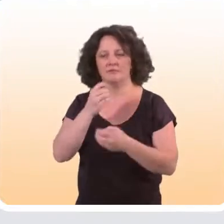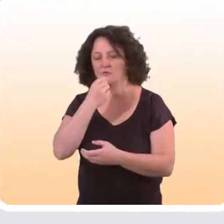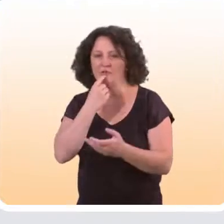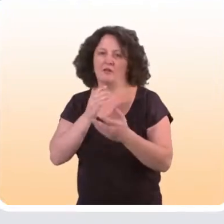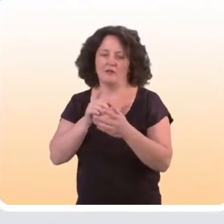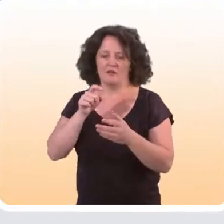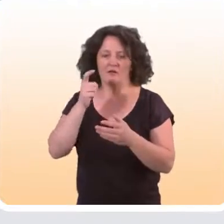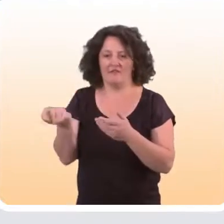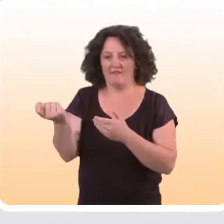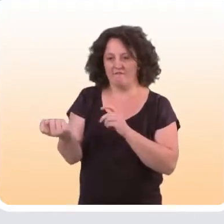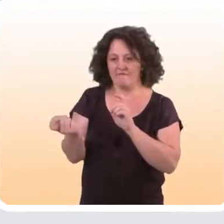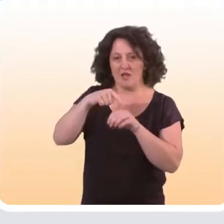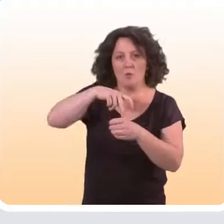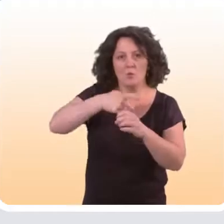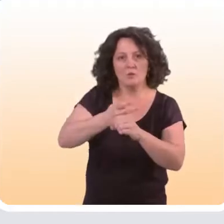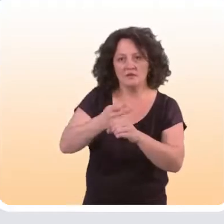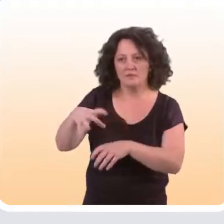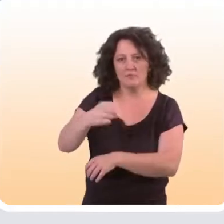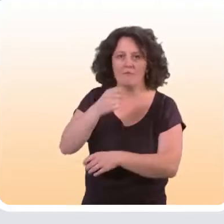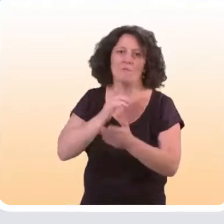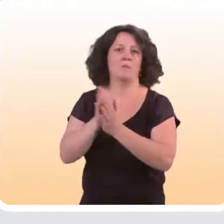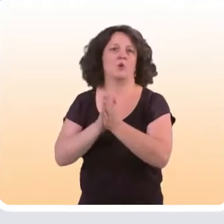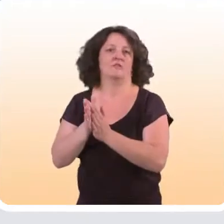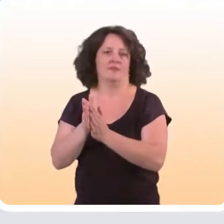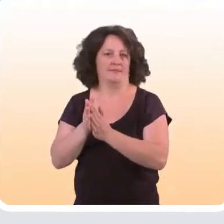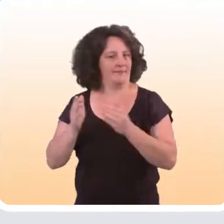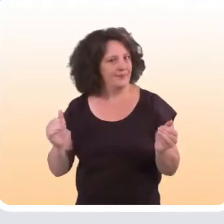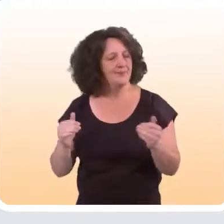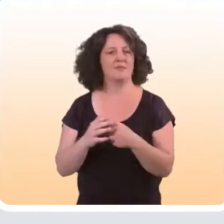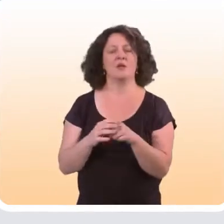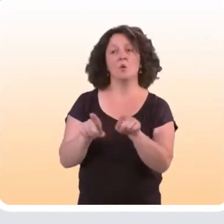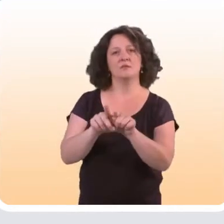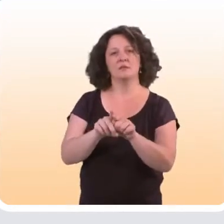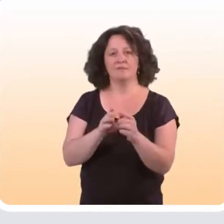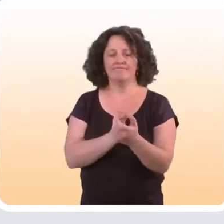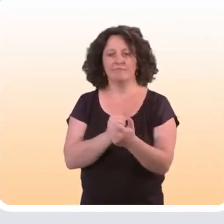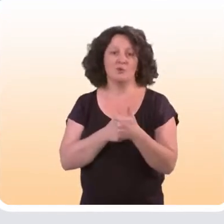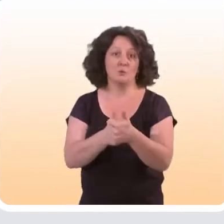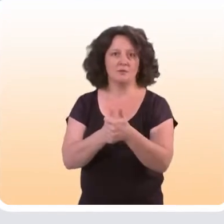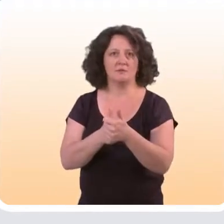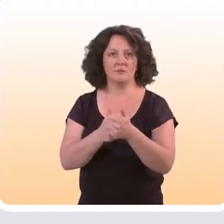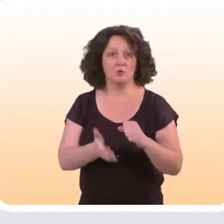qu’il faut avoir une certaine motivation pour venir vers ces outils-là d'une part. Cela dépend aussi du canal qu’on utilise.